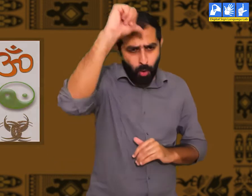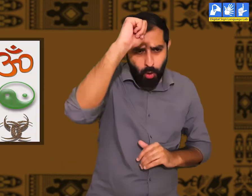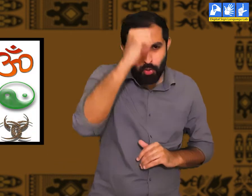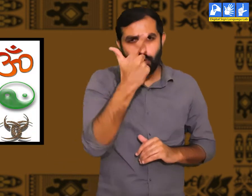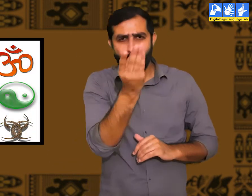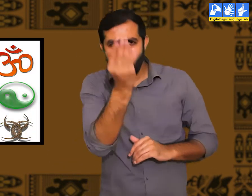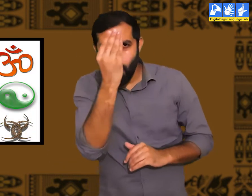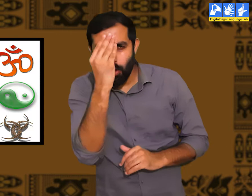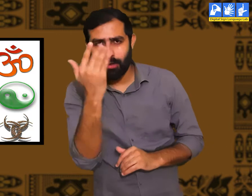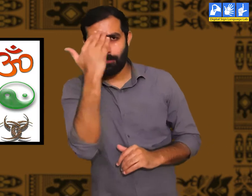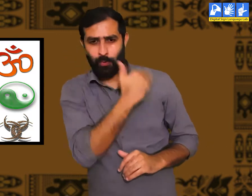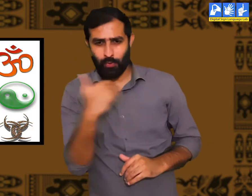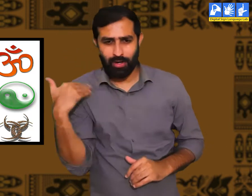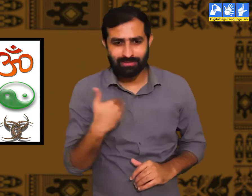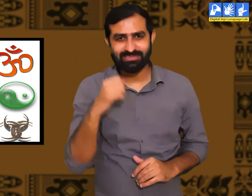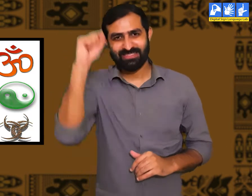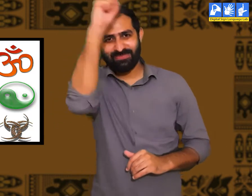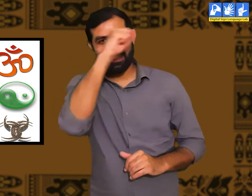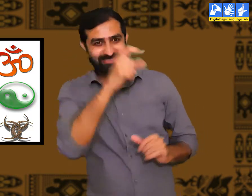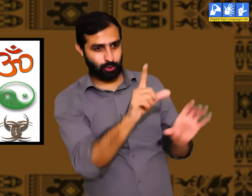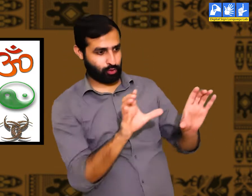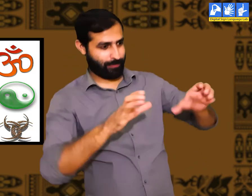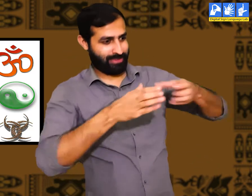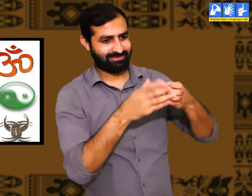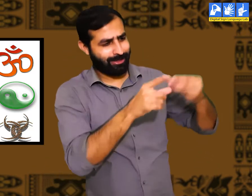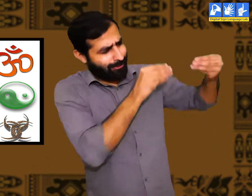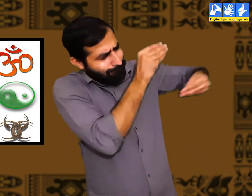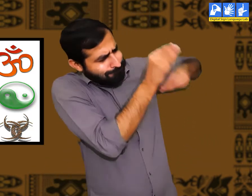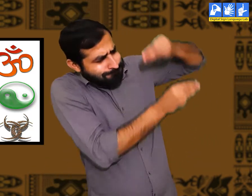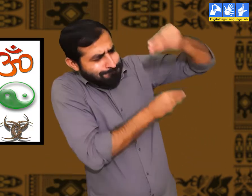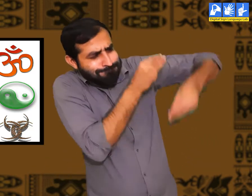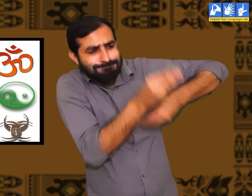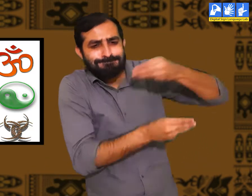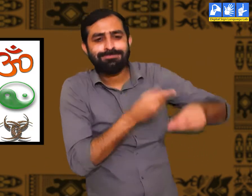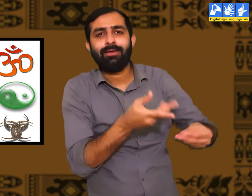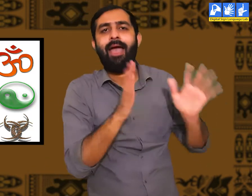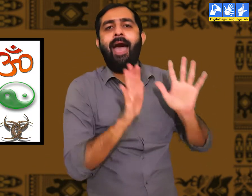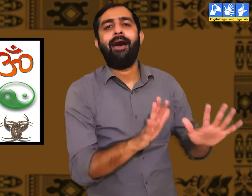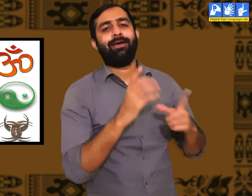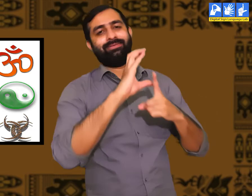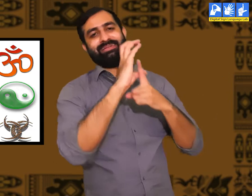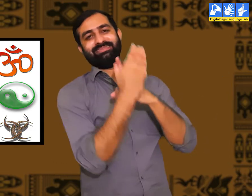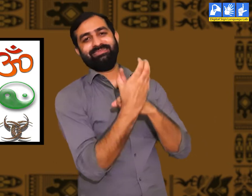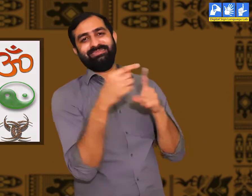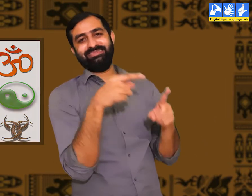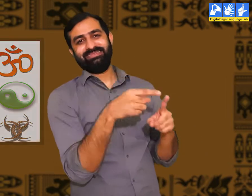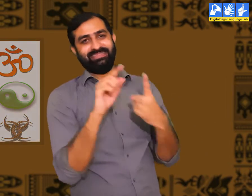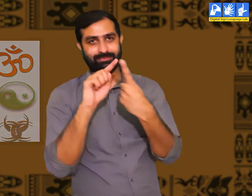ठीक इसी प्रकार हिन्दू , मुस्लिम, सिख, ईसाई सभी धर्म के लोगों की अपनी-अपनी संस्कृति होती हैं।